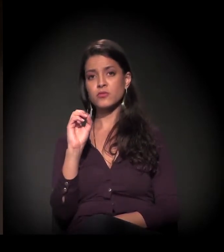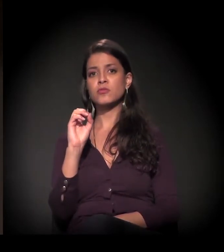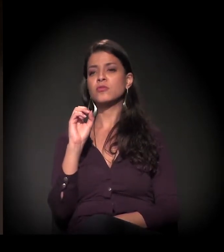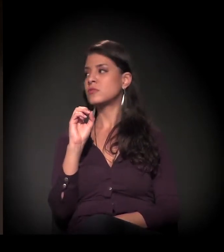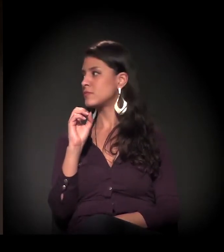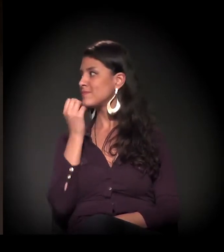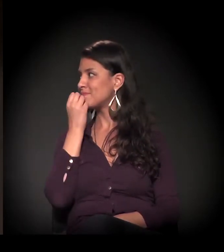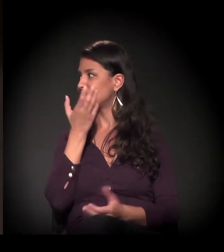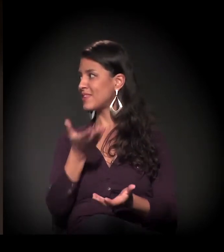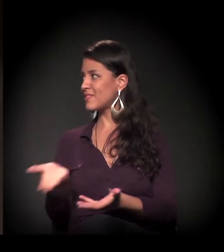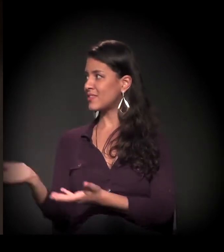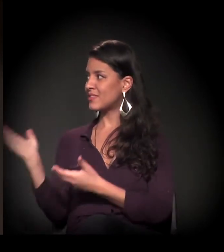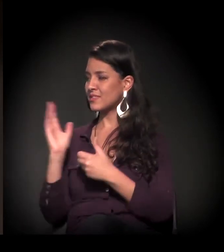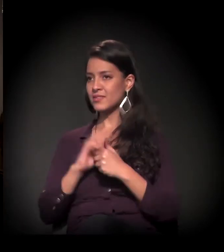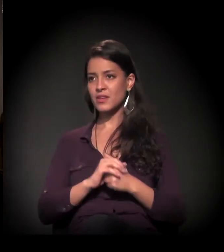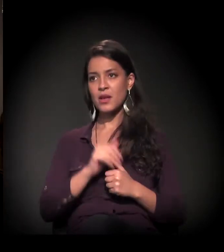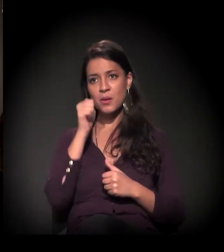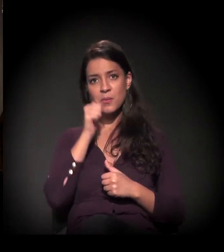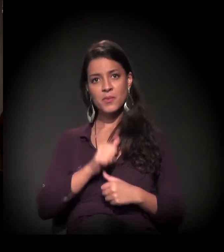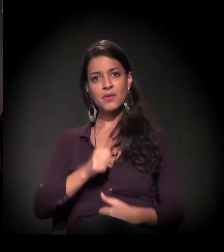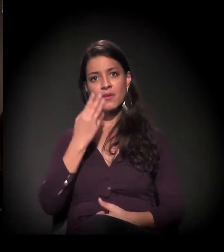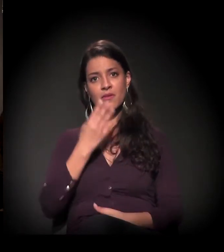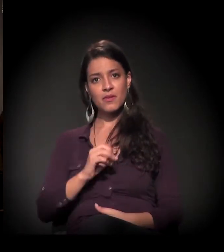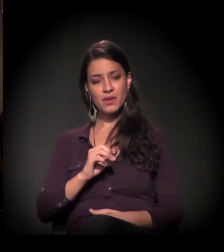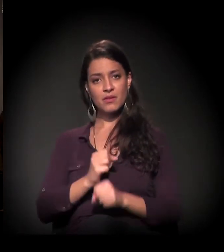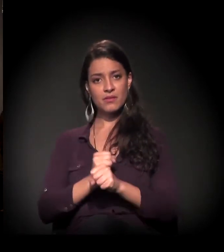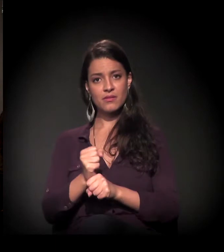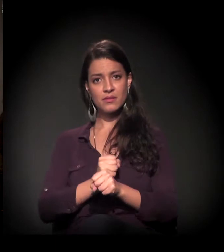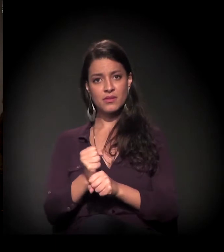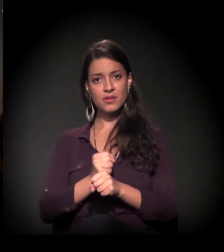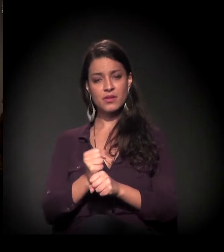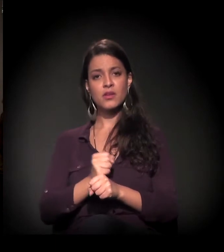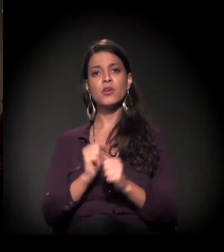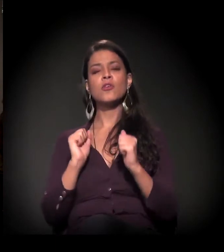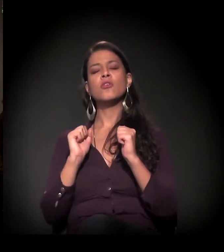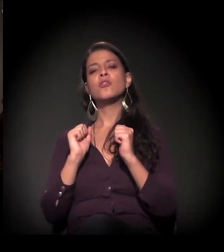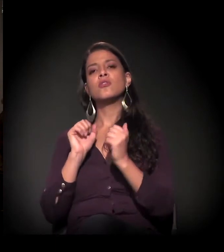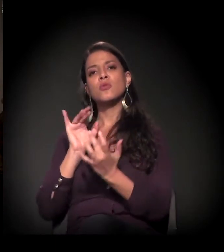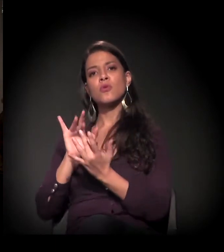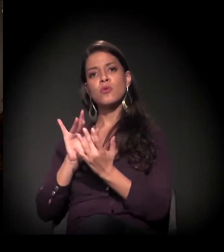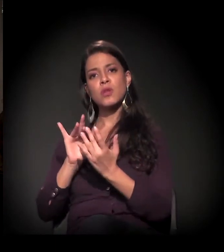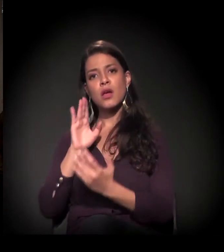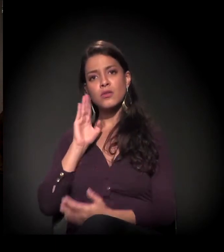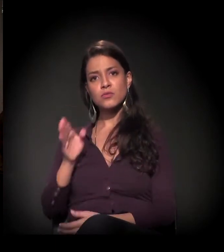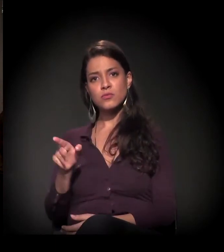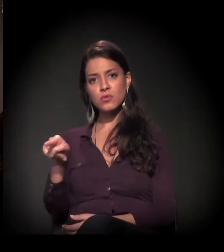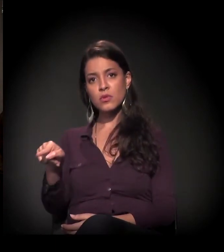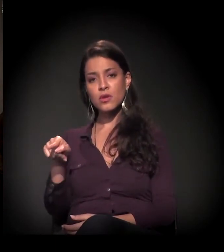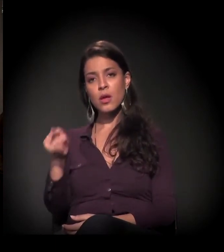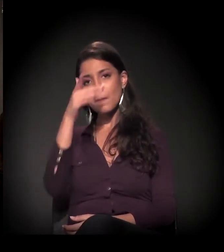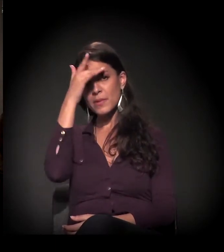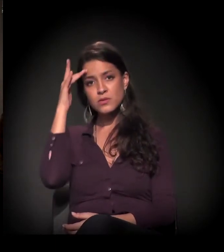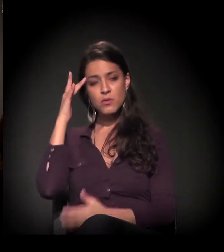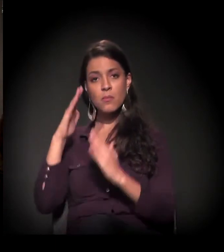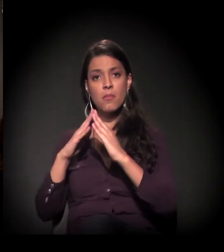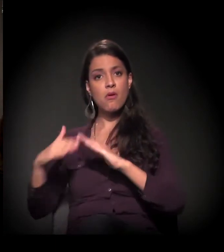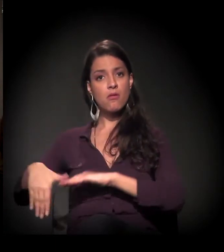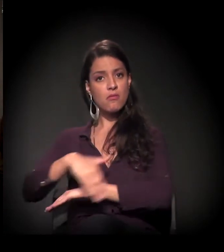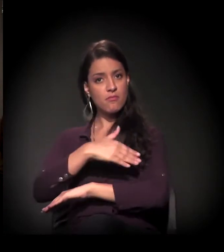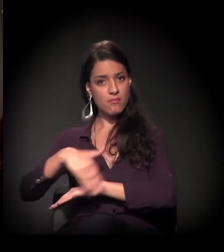Bem-vinda, Maria! Há 40 anos ela trabalha diretamente com população em situação de rua de São Paulo.